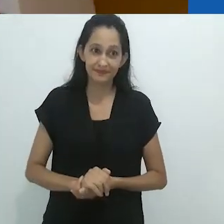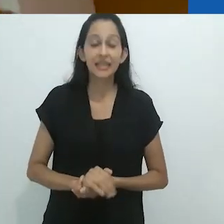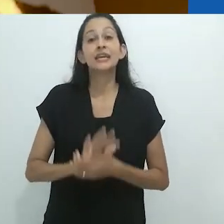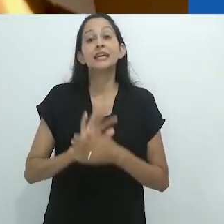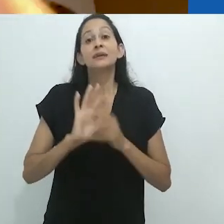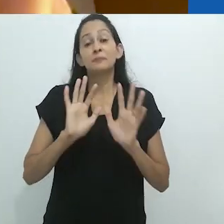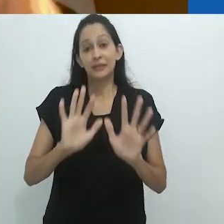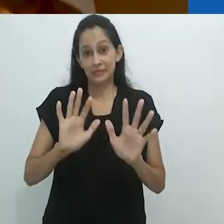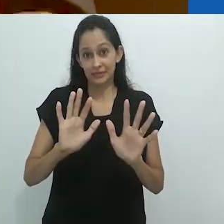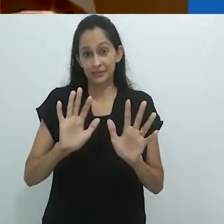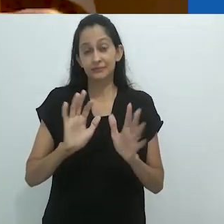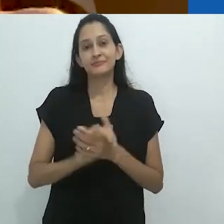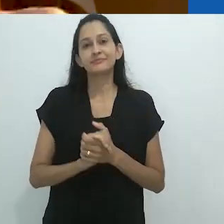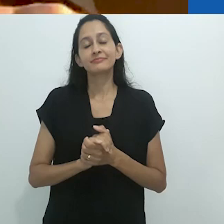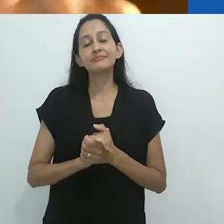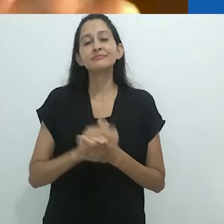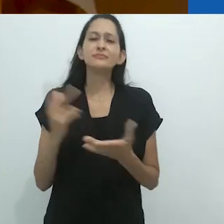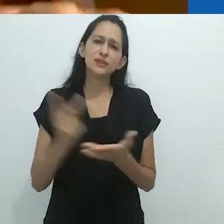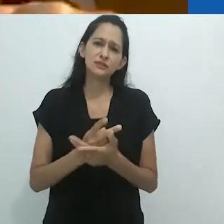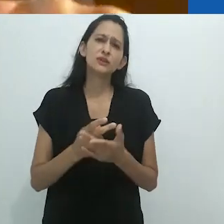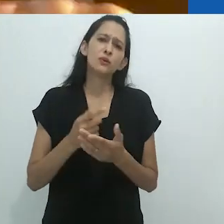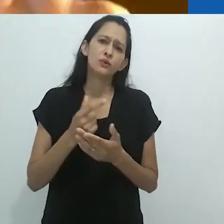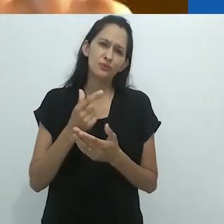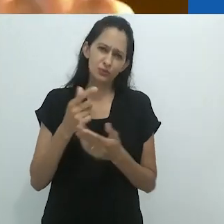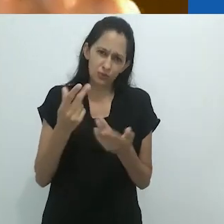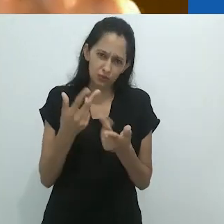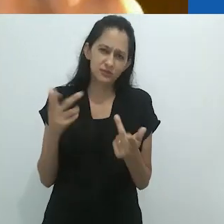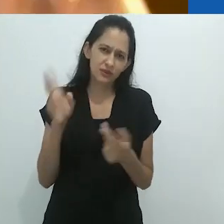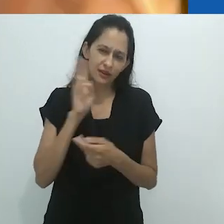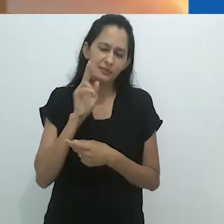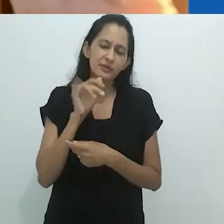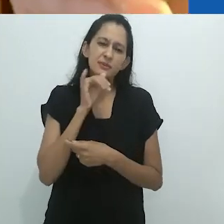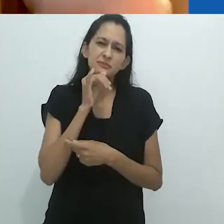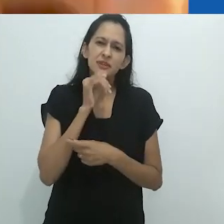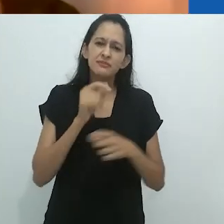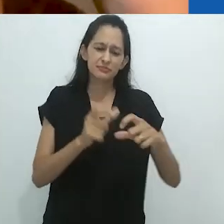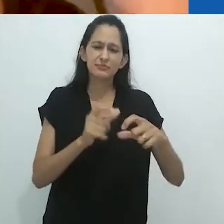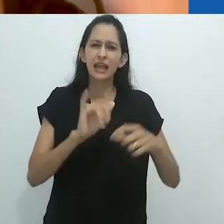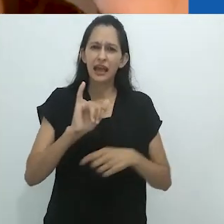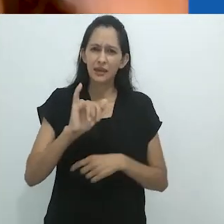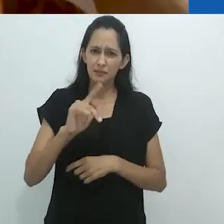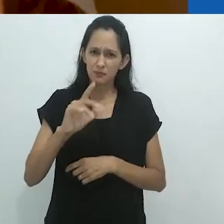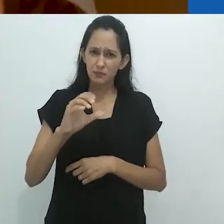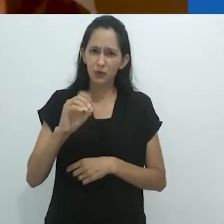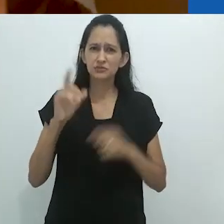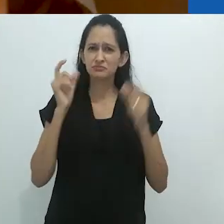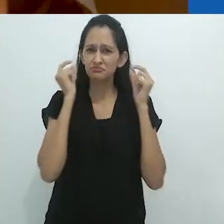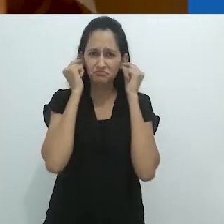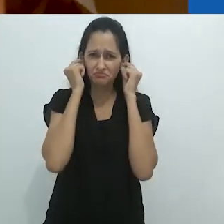Algo que acaba de me ocorrer e sobre o qual podemos falar mais, é que o ipod... eu não ouço ipods, não sei por que,